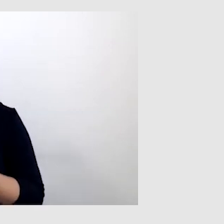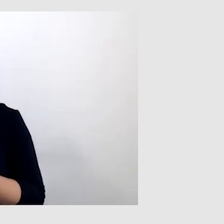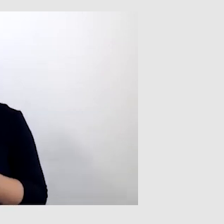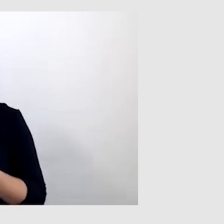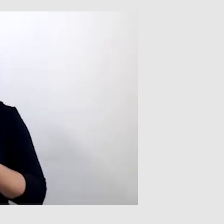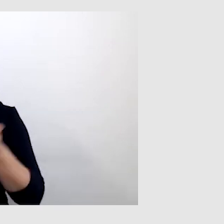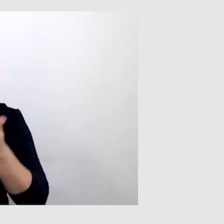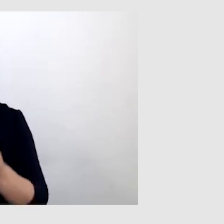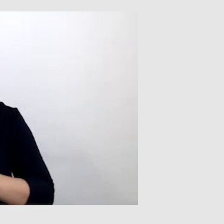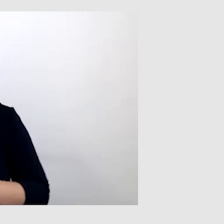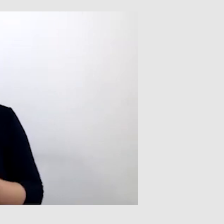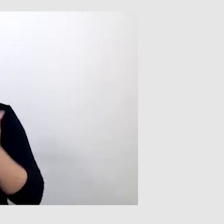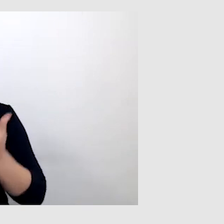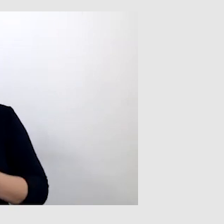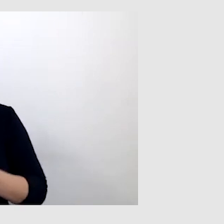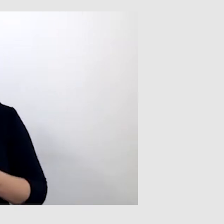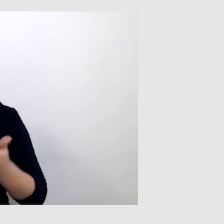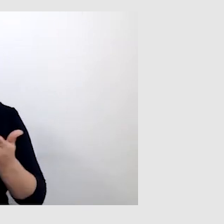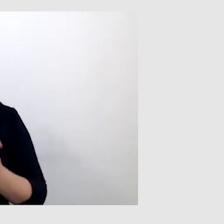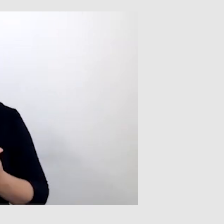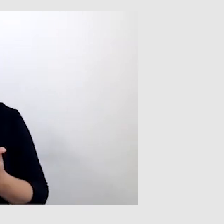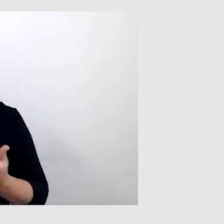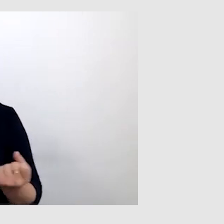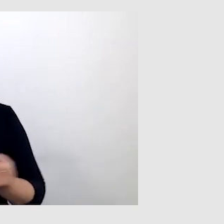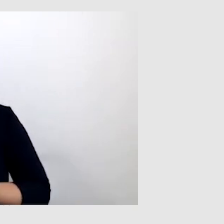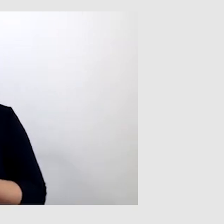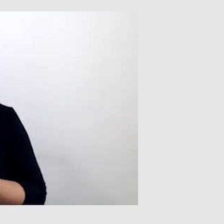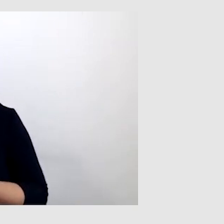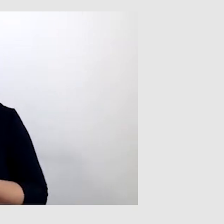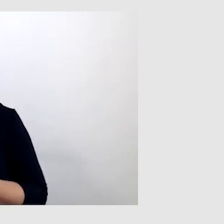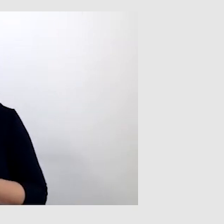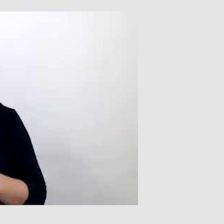Jeżeli ktoś używa maseczek -